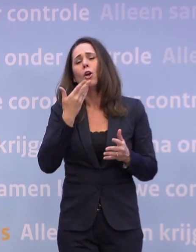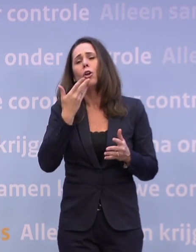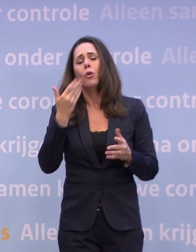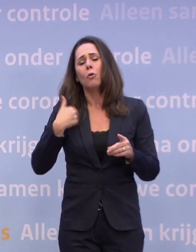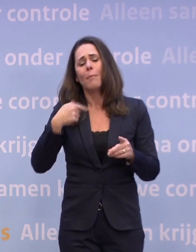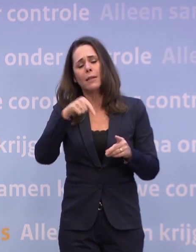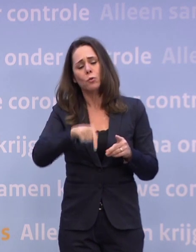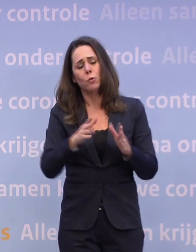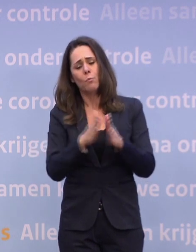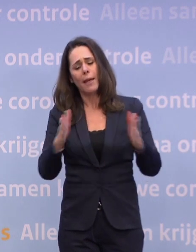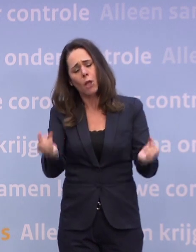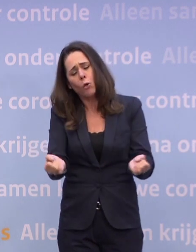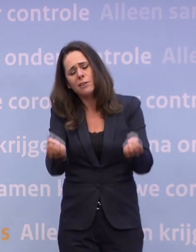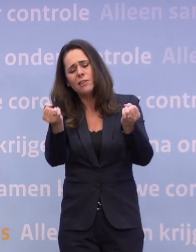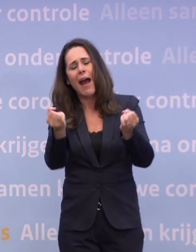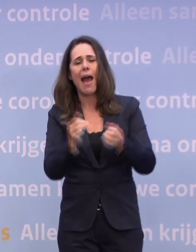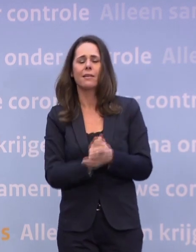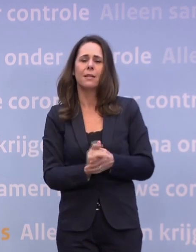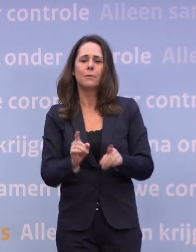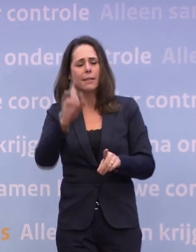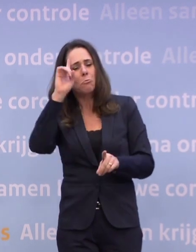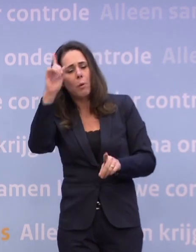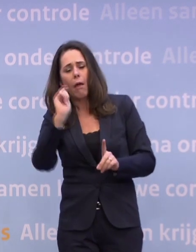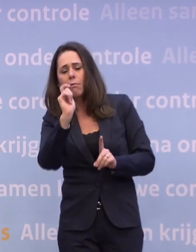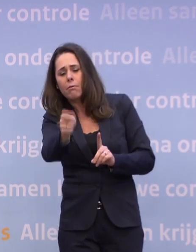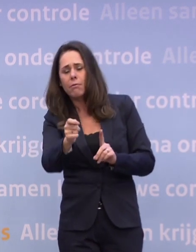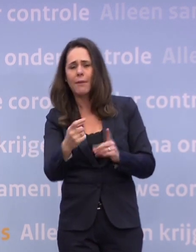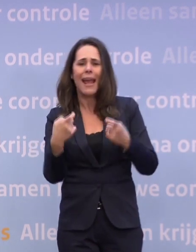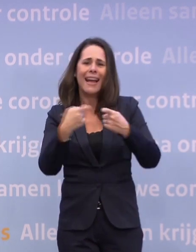...komt er voor hen een plan met extra geld voor speciale activiteiten.